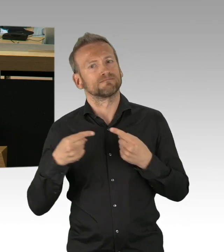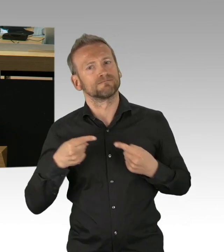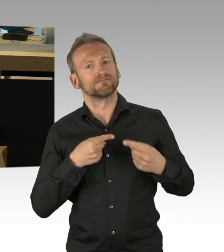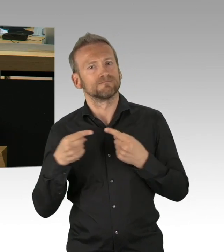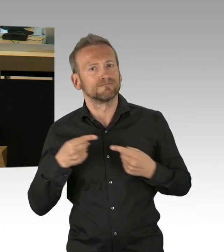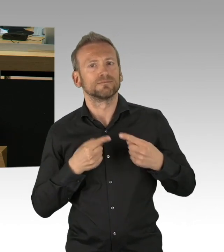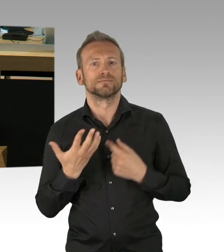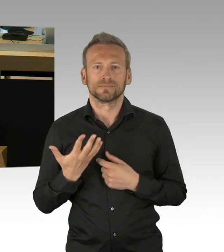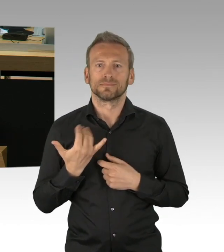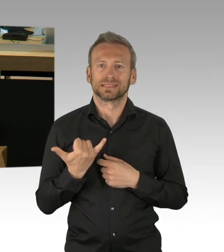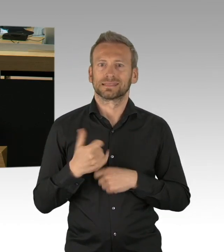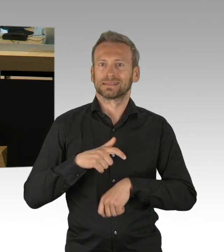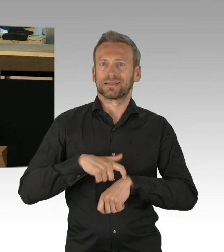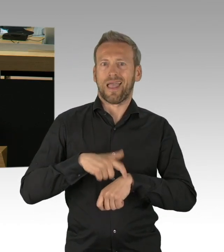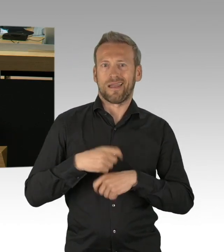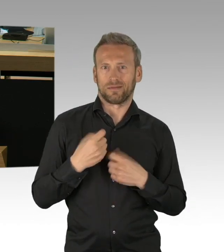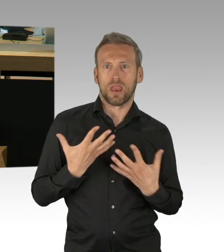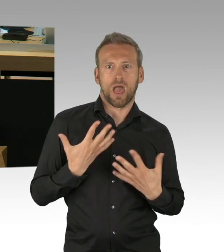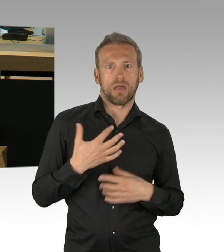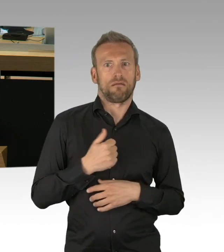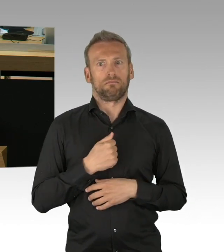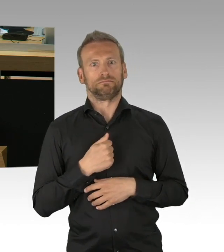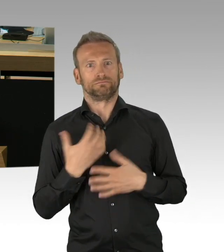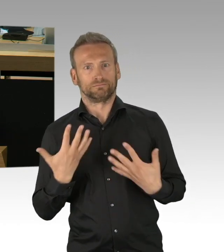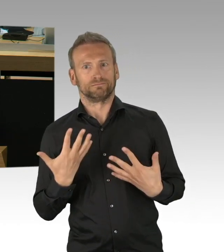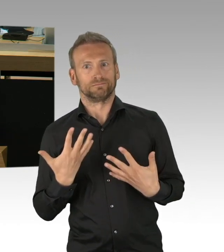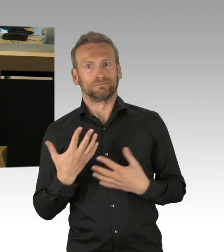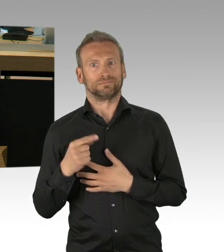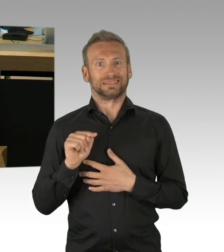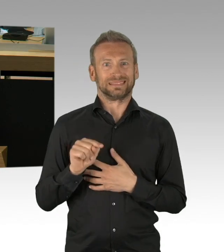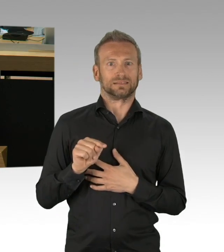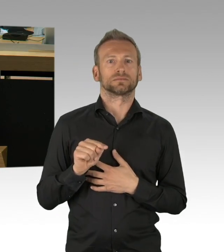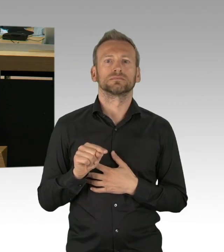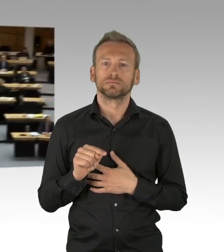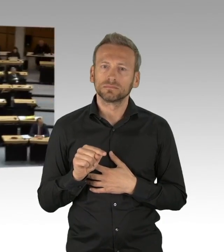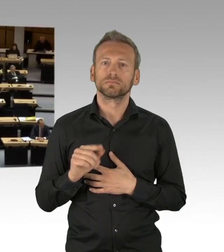und die Regelungen aufgeweicht werden, das ist Leichtsinn, Leichtsinn würde auf Kosten der Gesundheit gehen